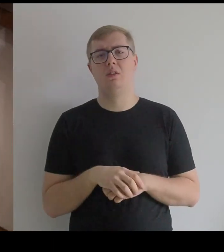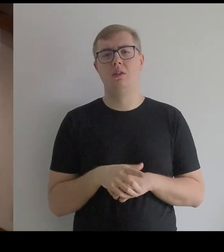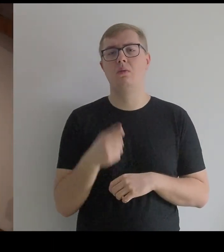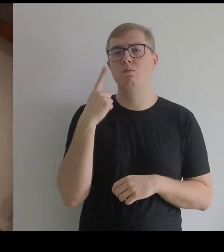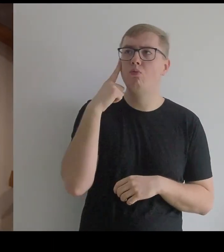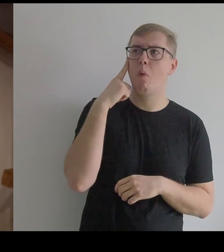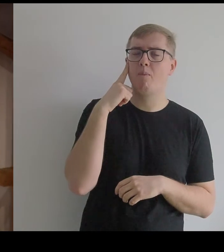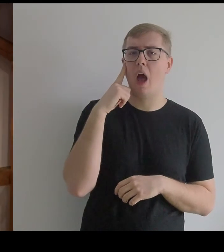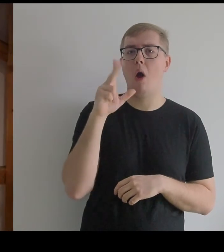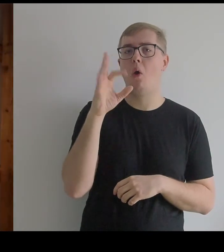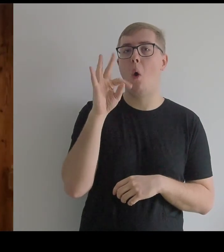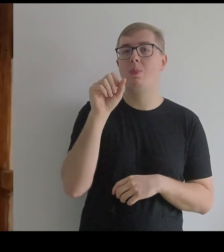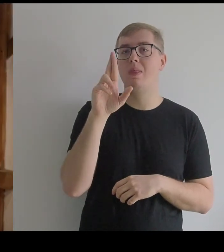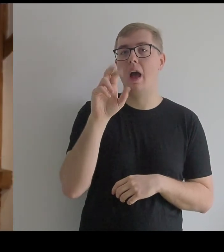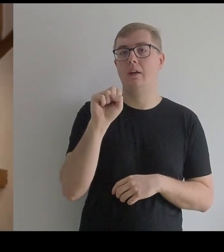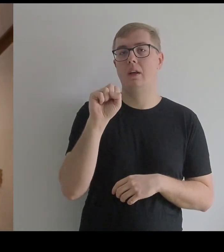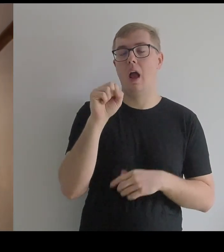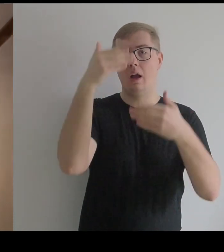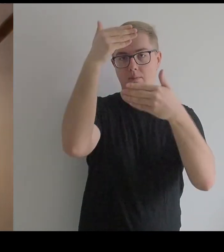Przypominała kotarę.